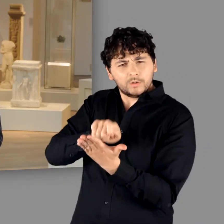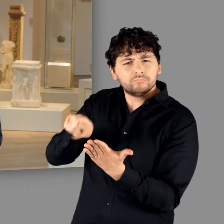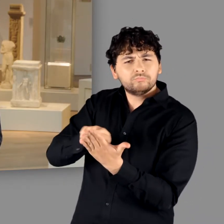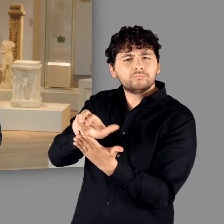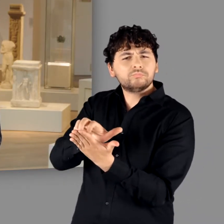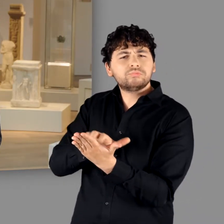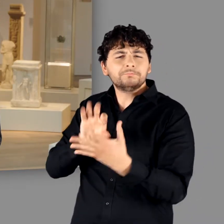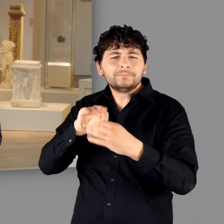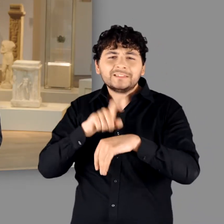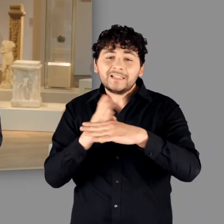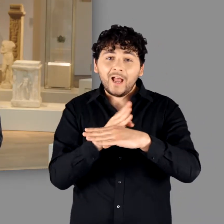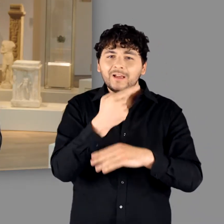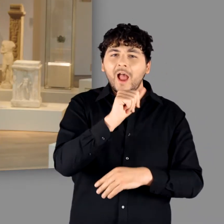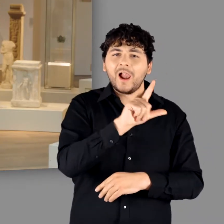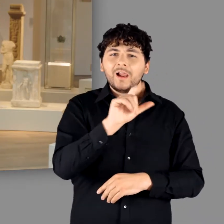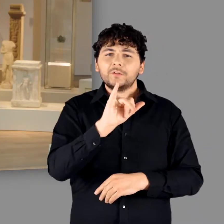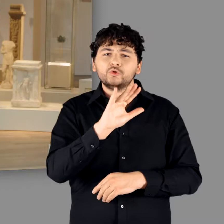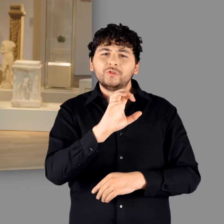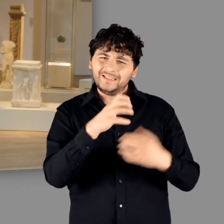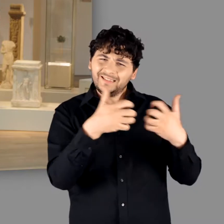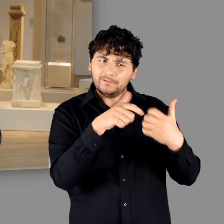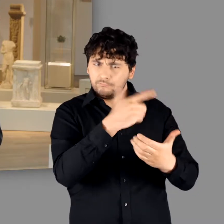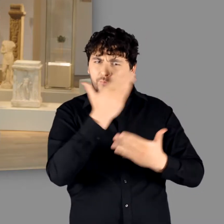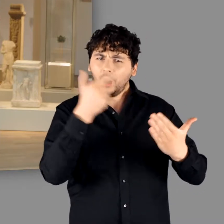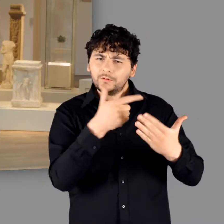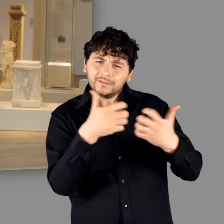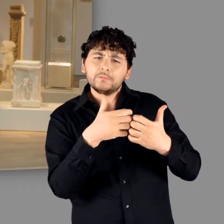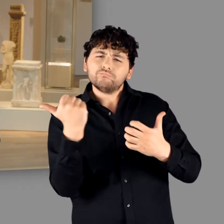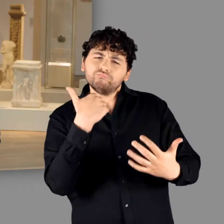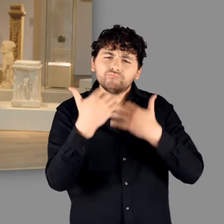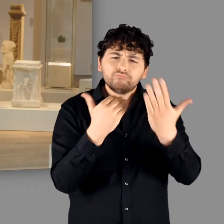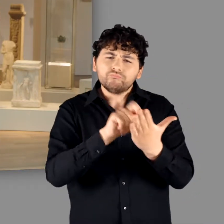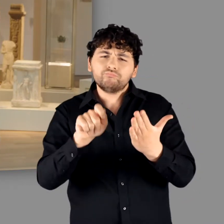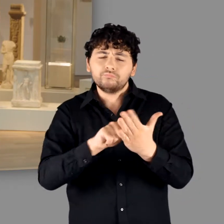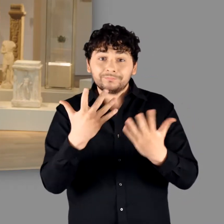über den Gallischen Krieg – nunmehr jedoch als Sammelbegriff für alle Gemeinschaften,